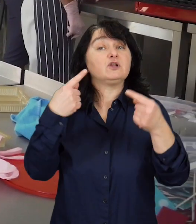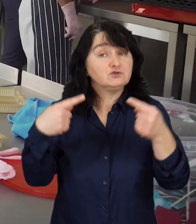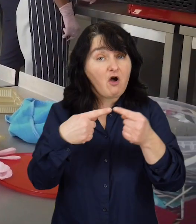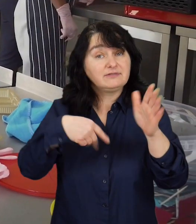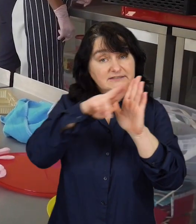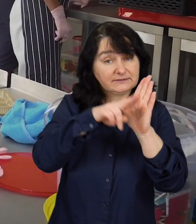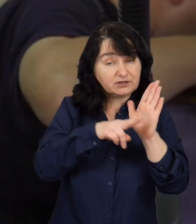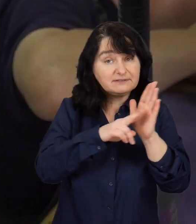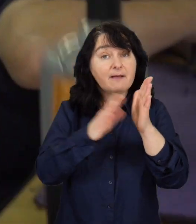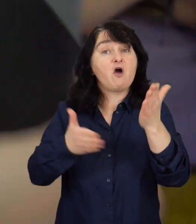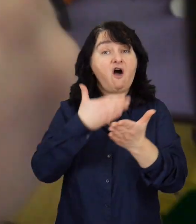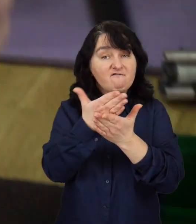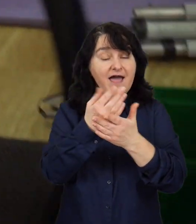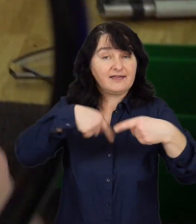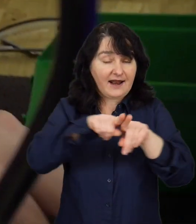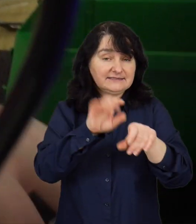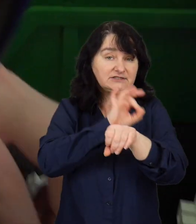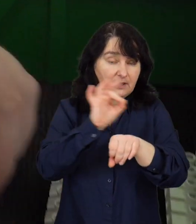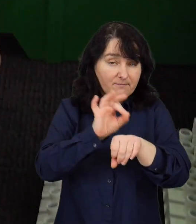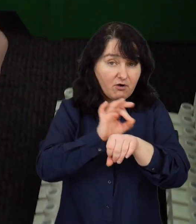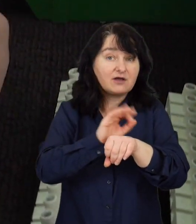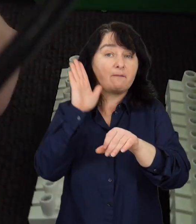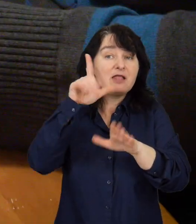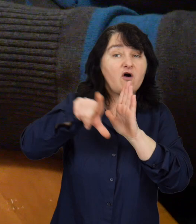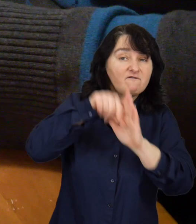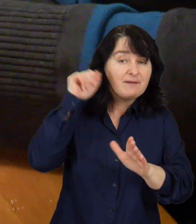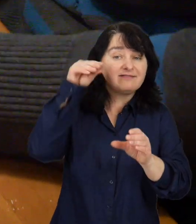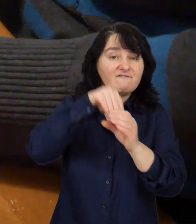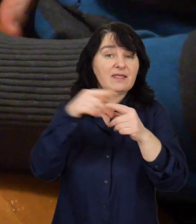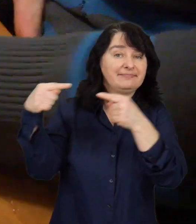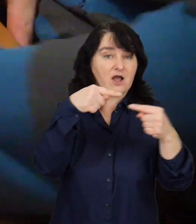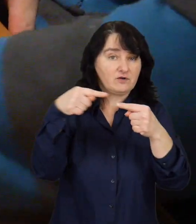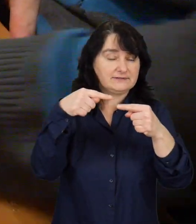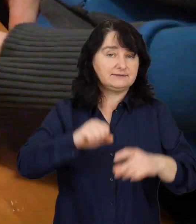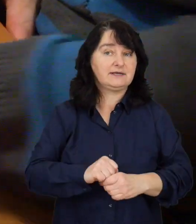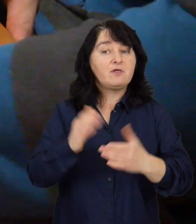Zgodnie z zasadami oferty na realizację projektów zostaną wyłonione podczas negocjacji.